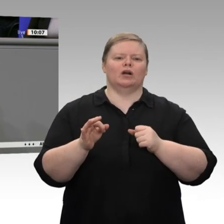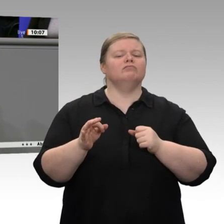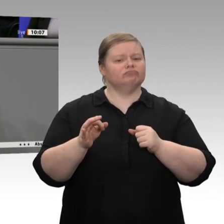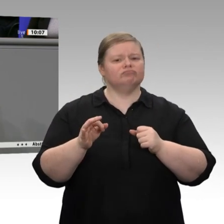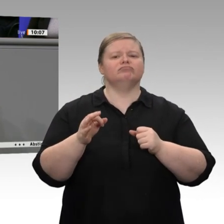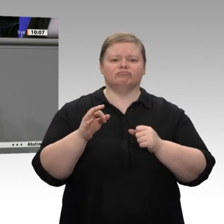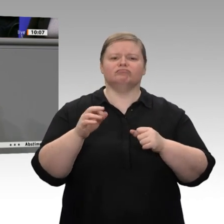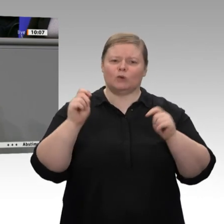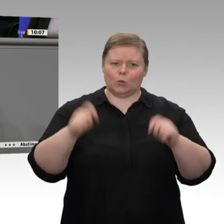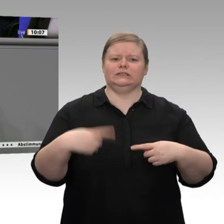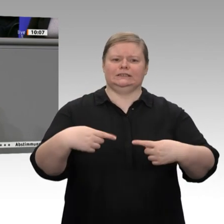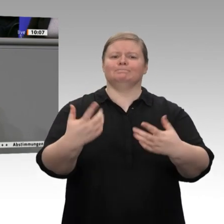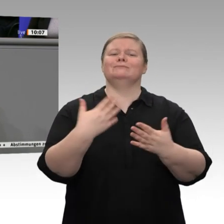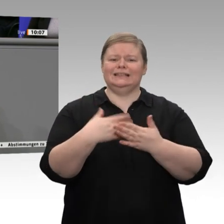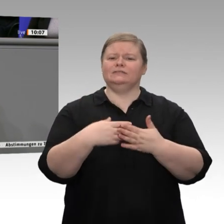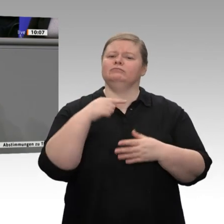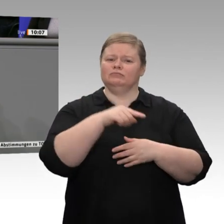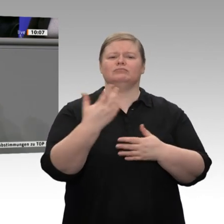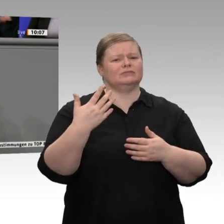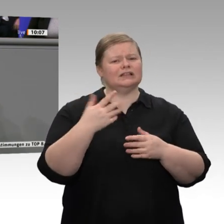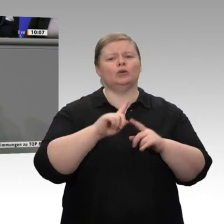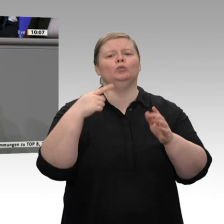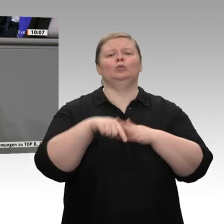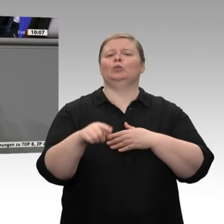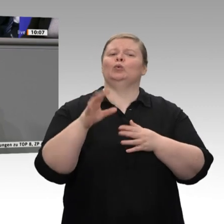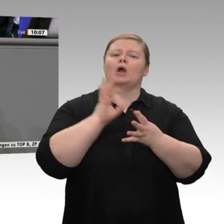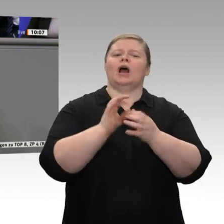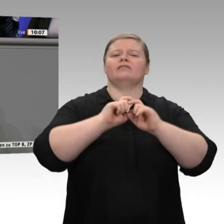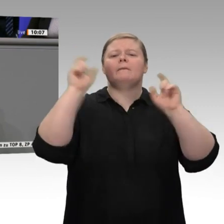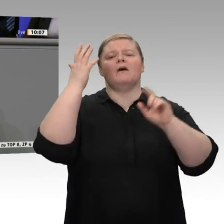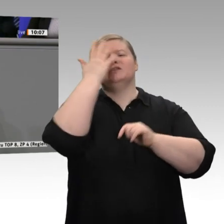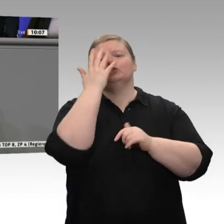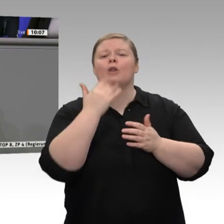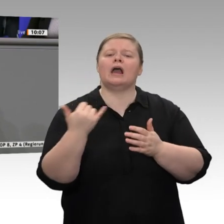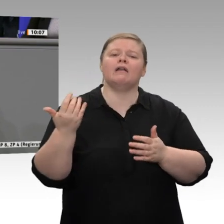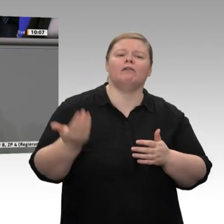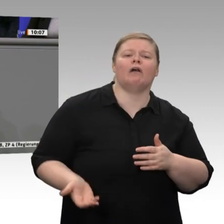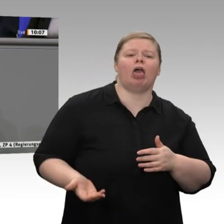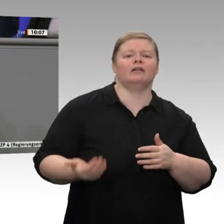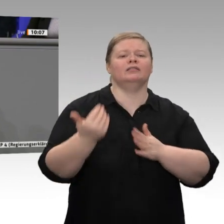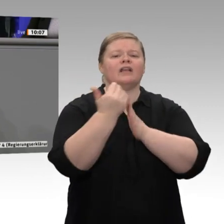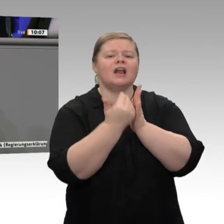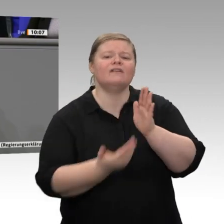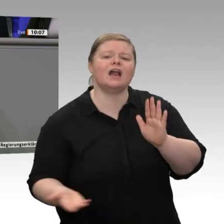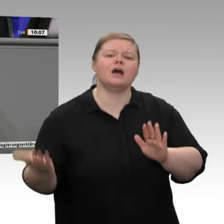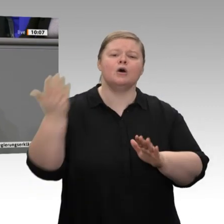Tariferhöhungen diskutieren möchte, sondern darüber, wie Arbeitsplätze und Standorte